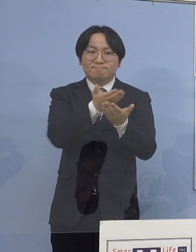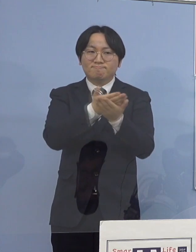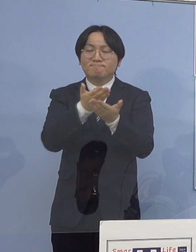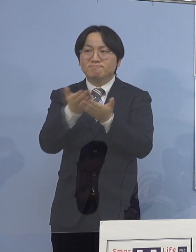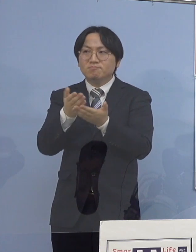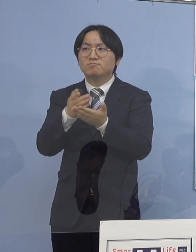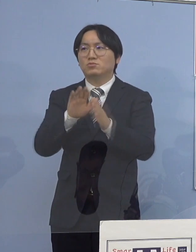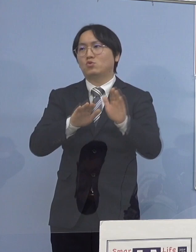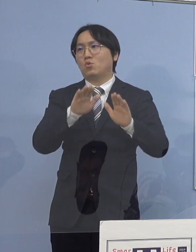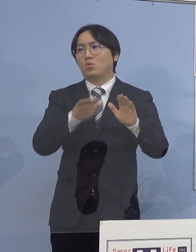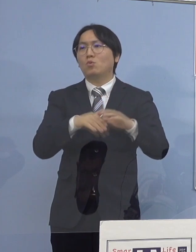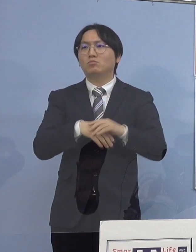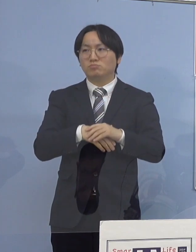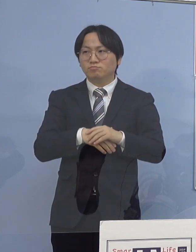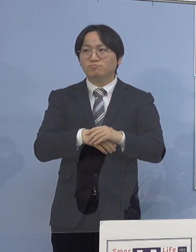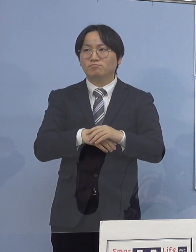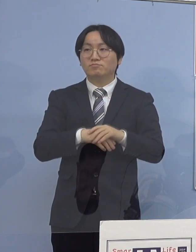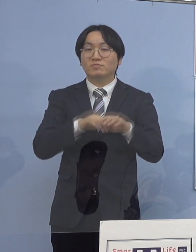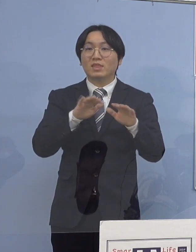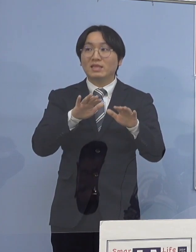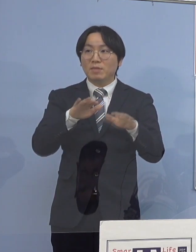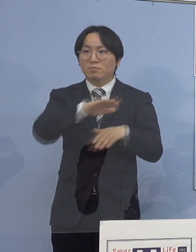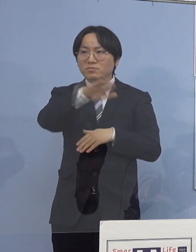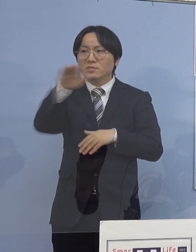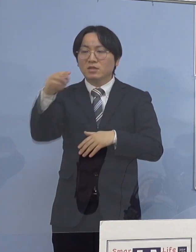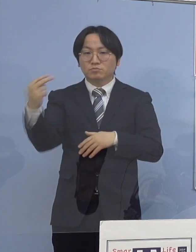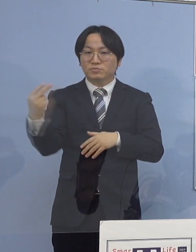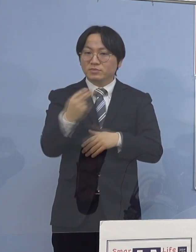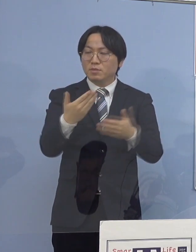また、今記者の皆さん方にも ご覧いただいたところです